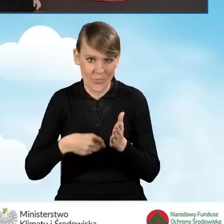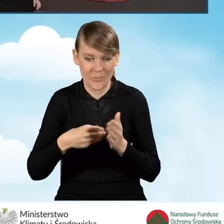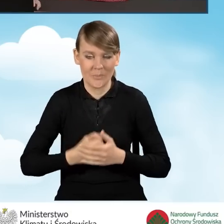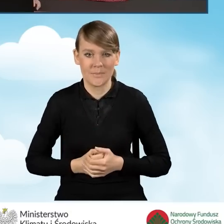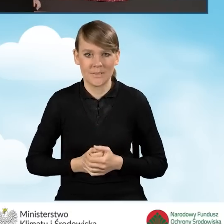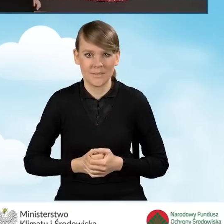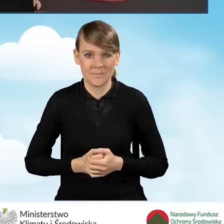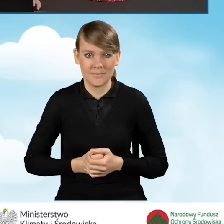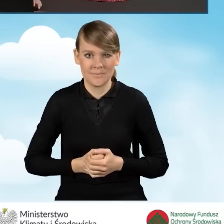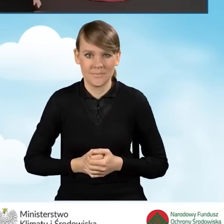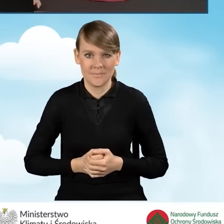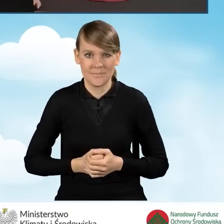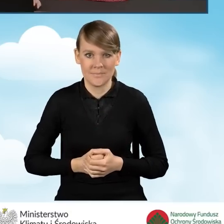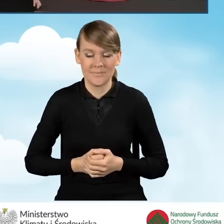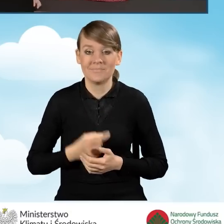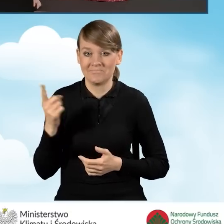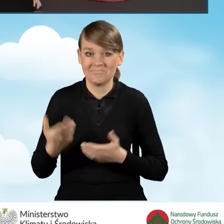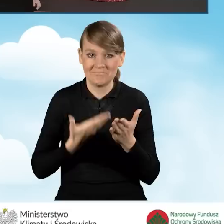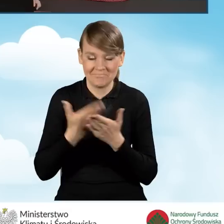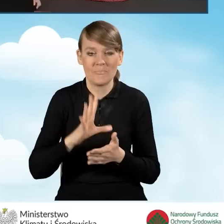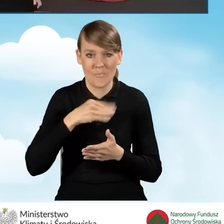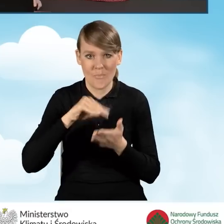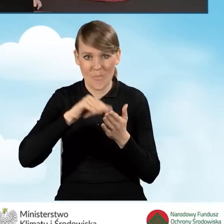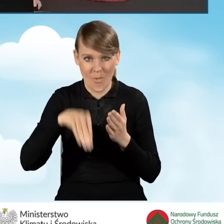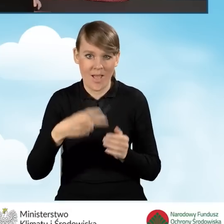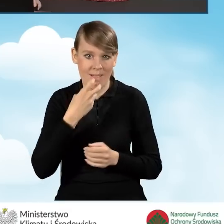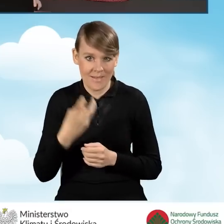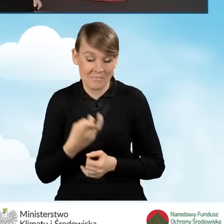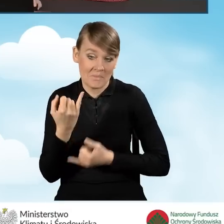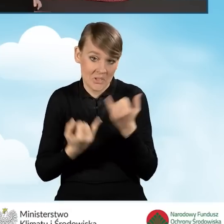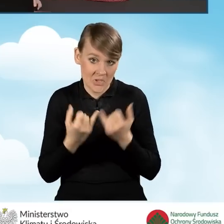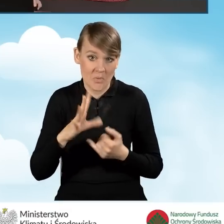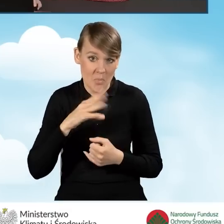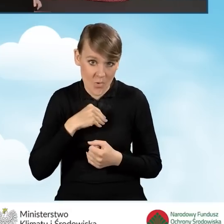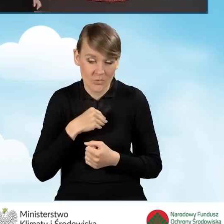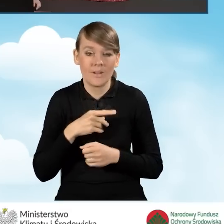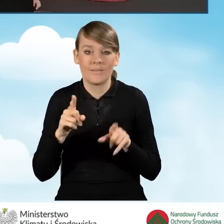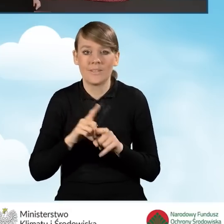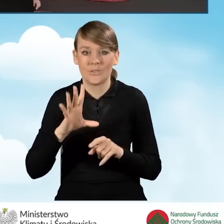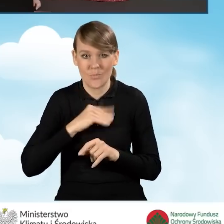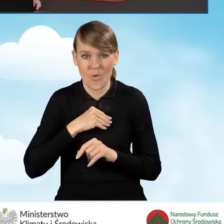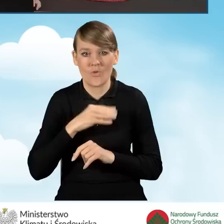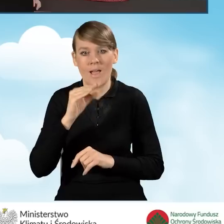W tej chwili możemy ten wniosek podpisać elektronicznie, jeżeli taką mamy możliwość i przekazać go przez ePUAP.